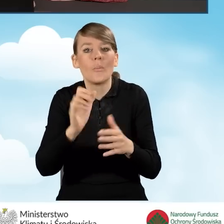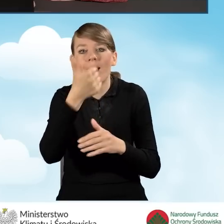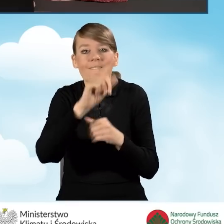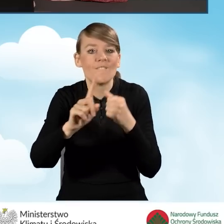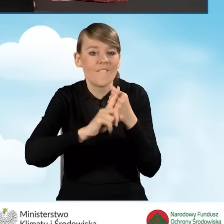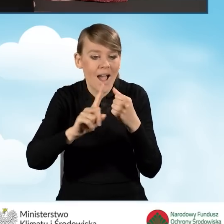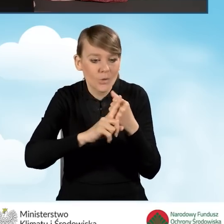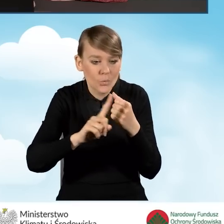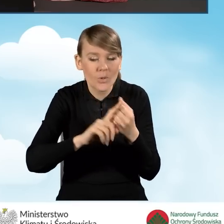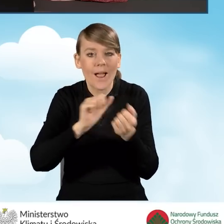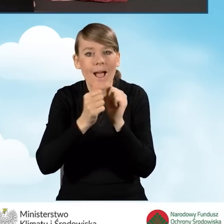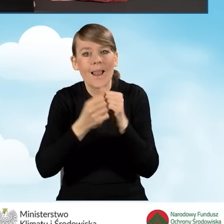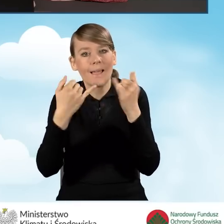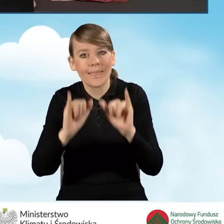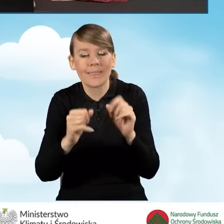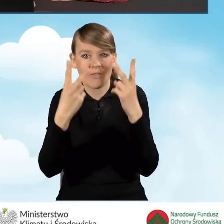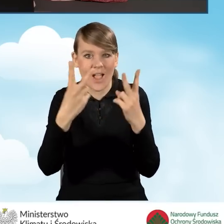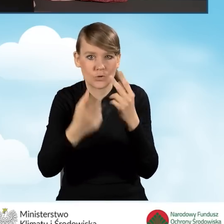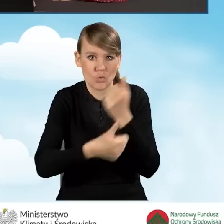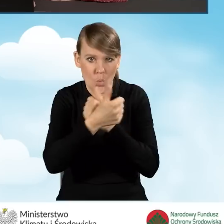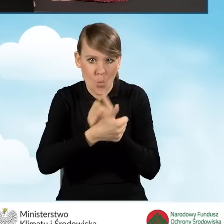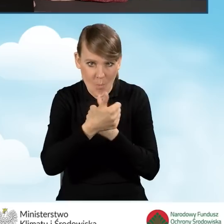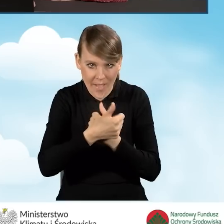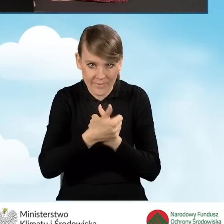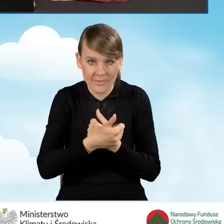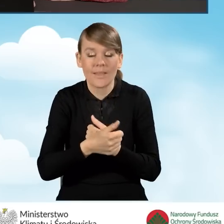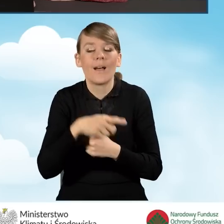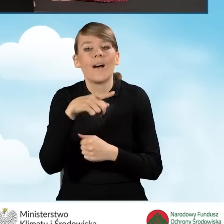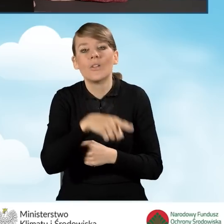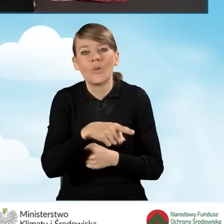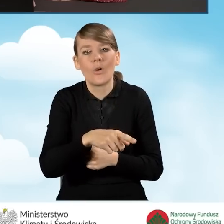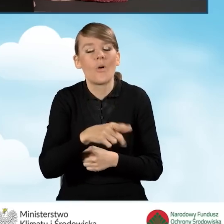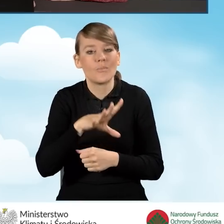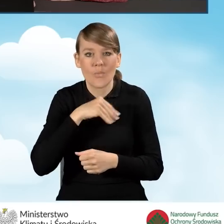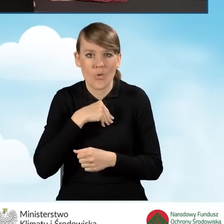lub równoważnego dokumentu księgowego. Może nastąpić ona nie wcześniej niż 6 miesięcy